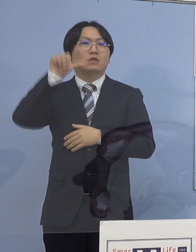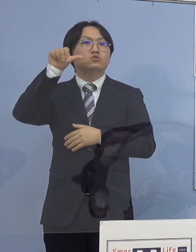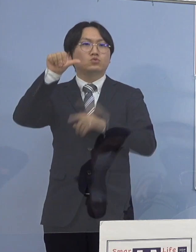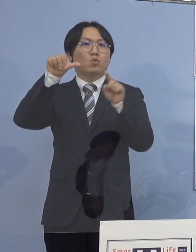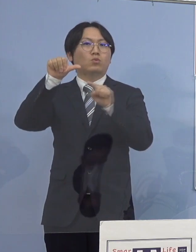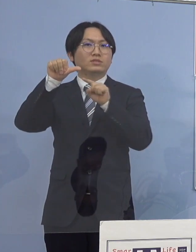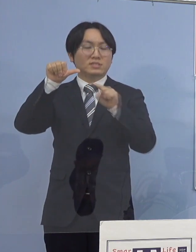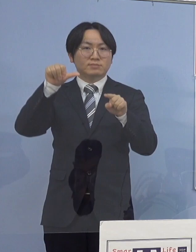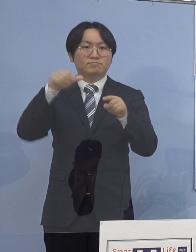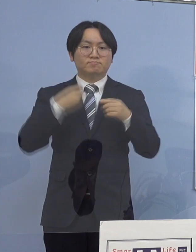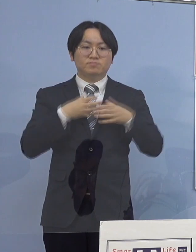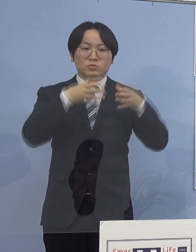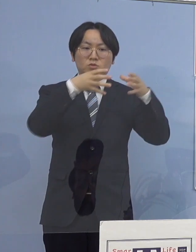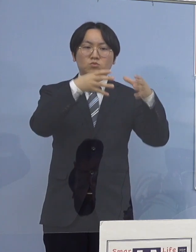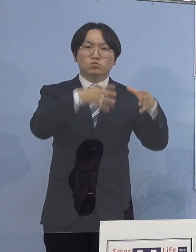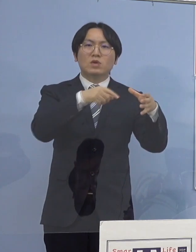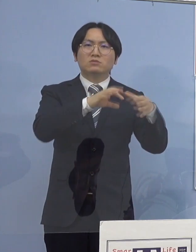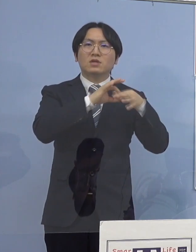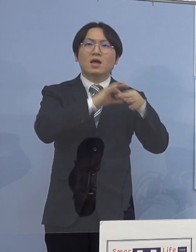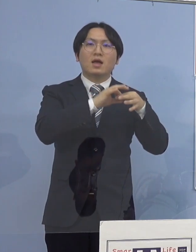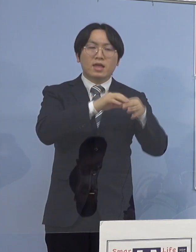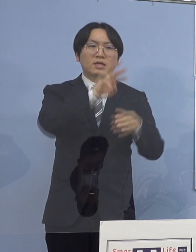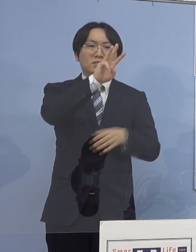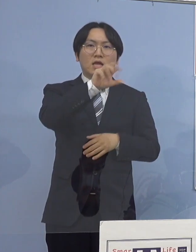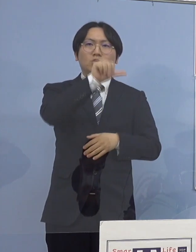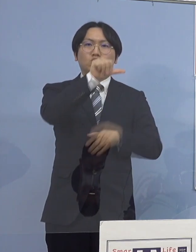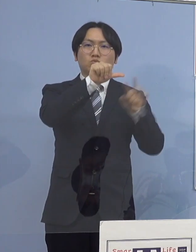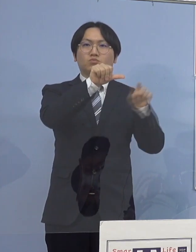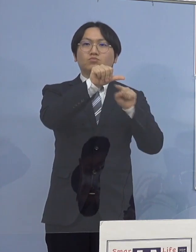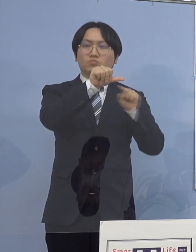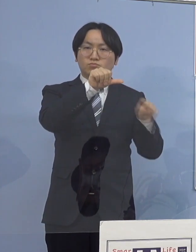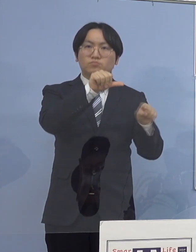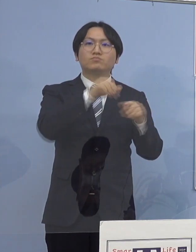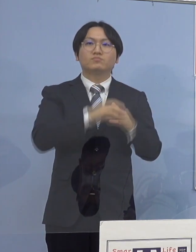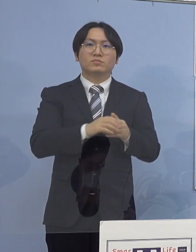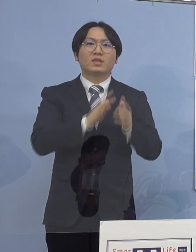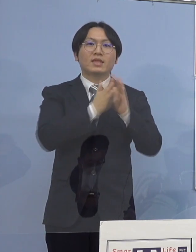クラスター関連が35名 県外2名となります